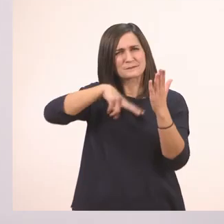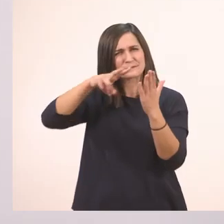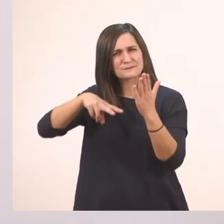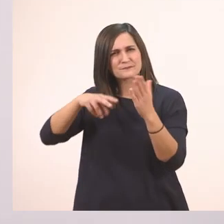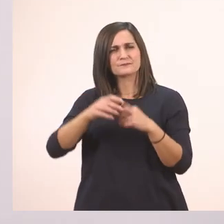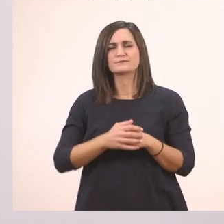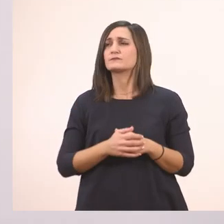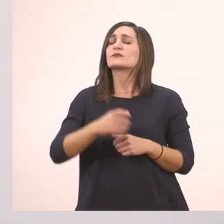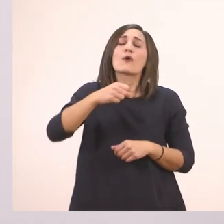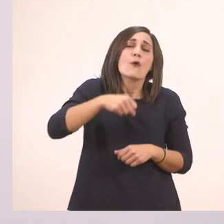Όχι,